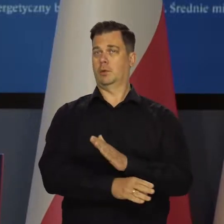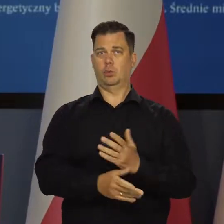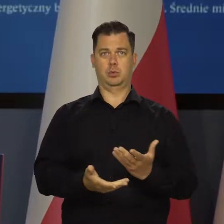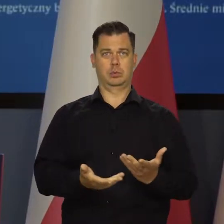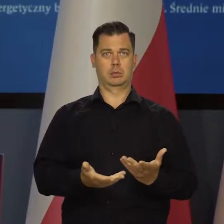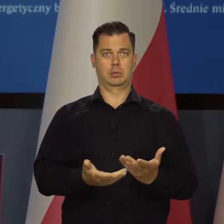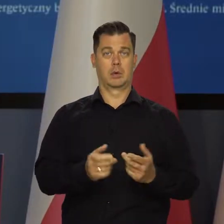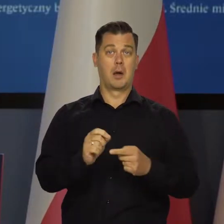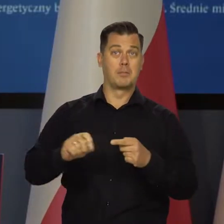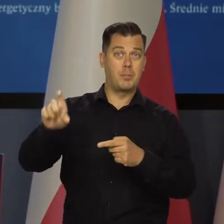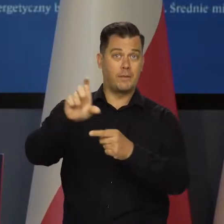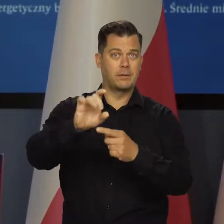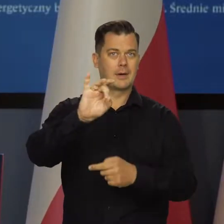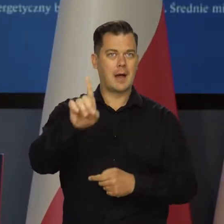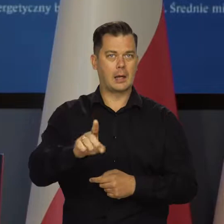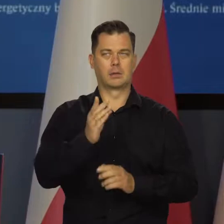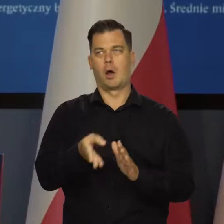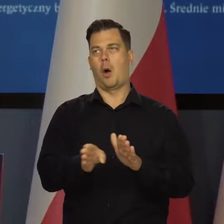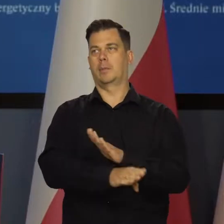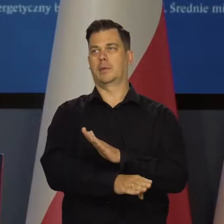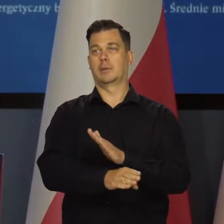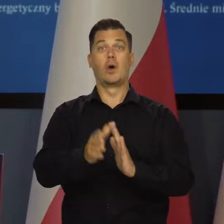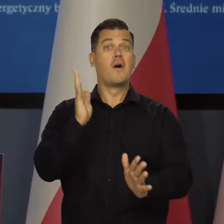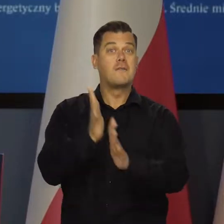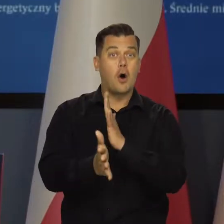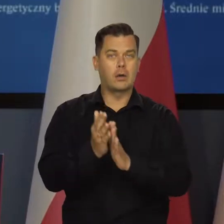Podwyżki cen gazu. Wojna na Ukrainie i tak dalej.